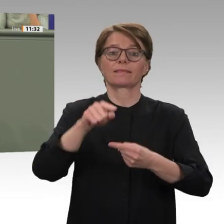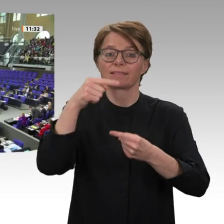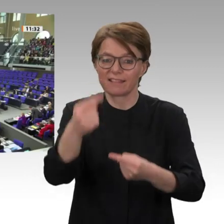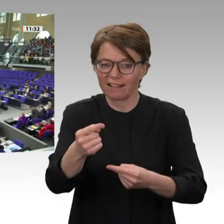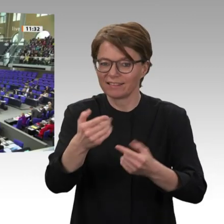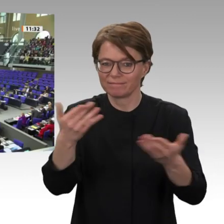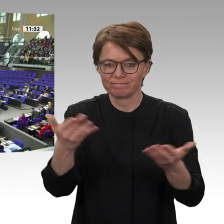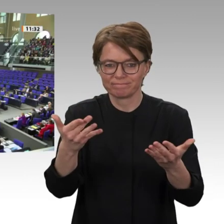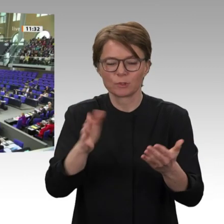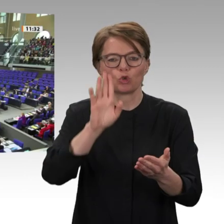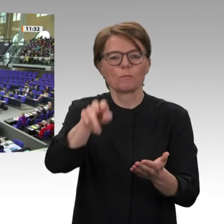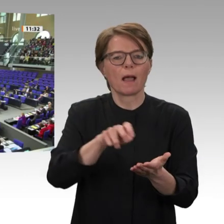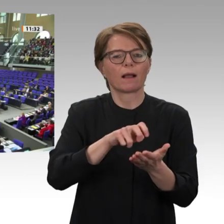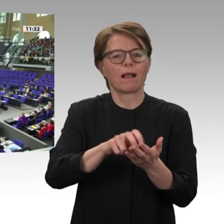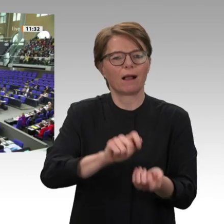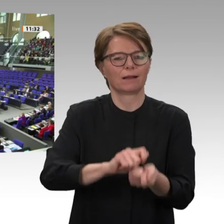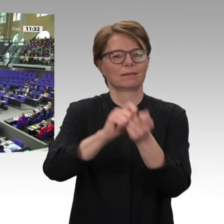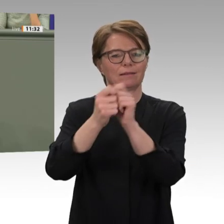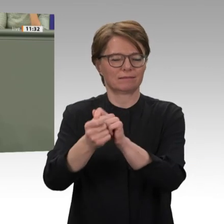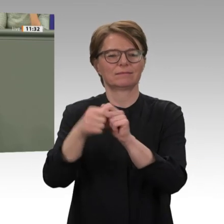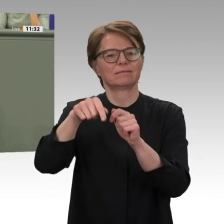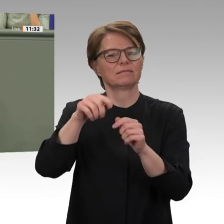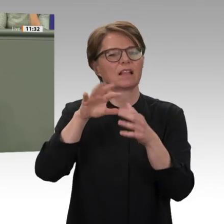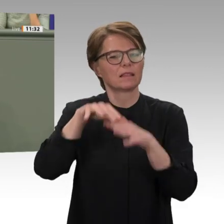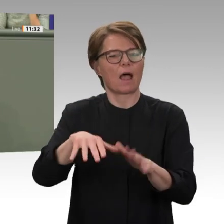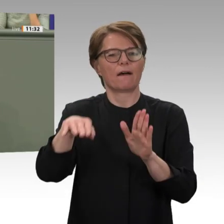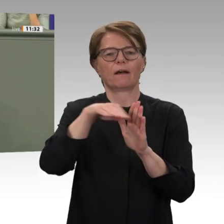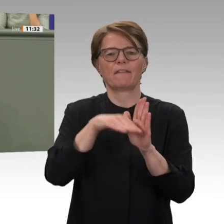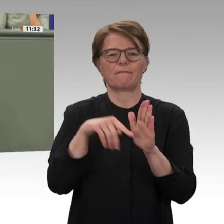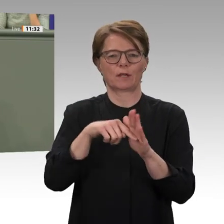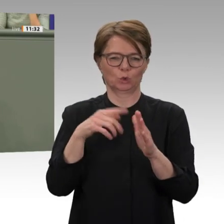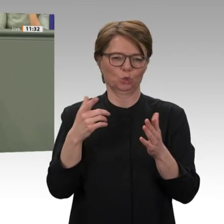Liebe Kolleginnen und Kollegen, das Baschir- Regime hat das Land aber nicht nur politisch